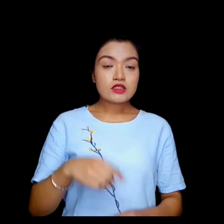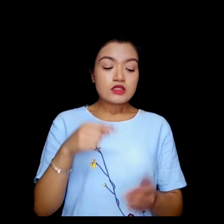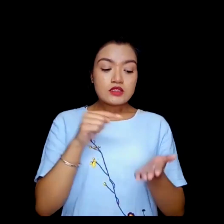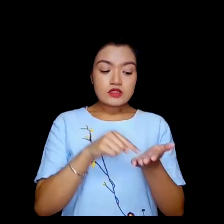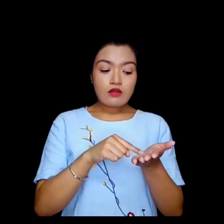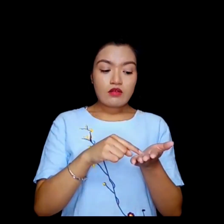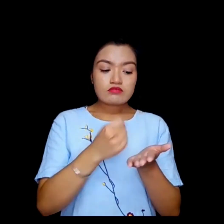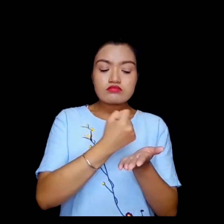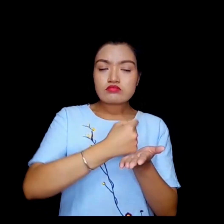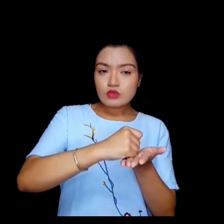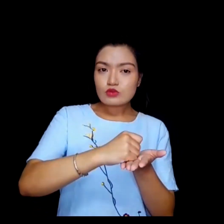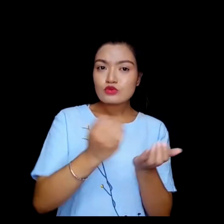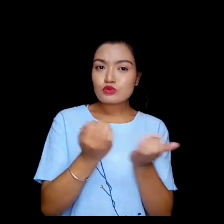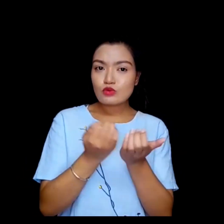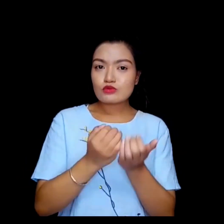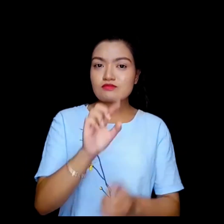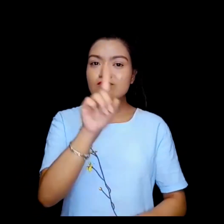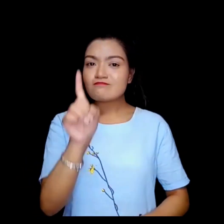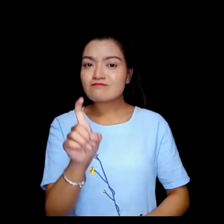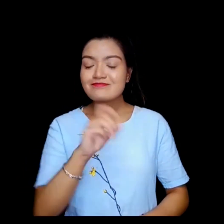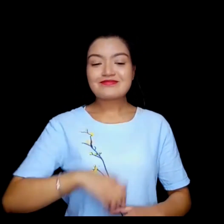तपाई यहा हस्ताक्षर गर्नुहुन्छ ?